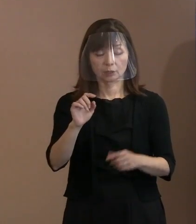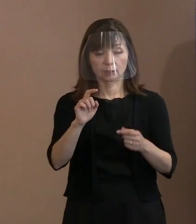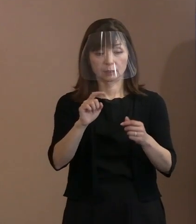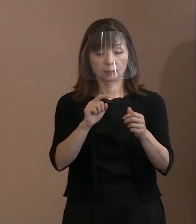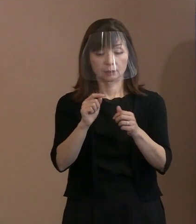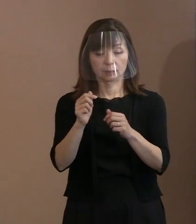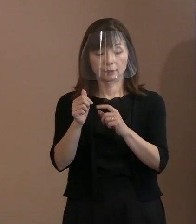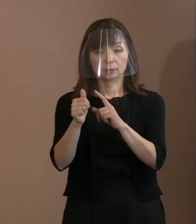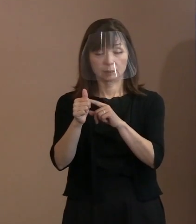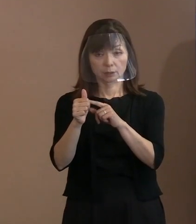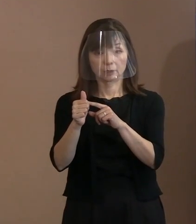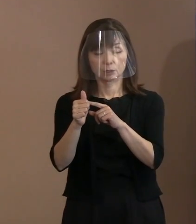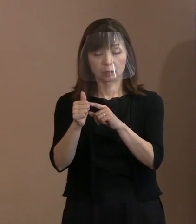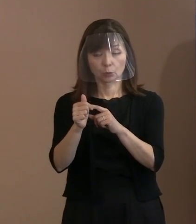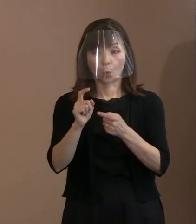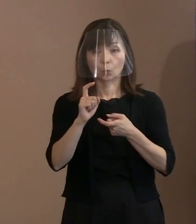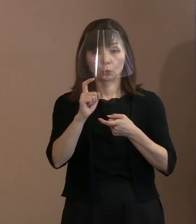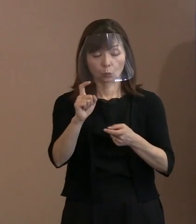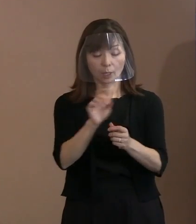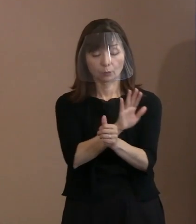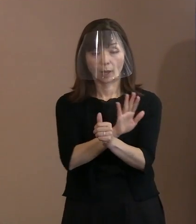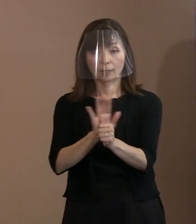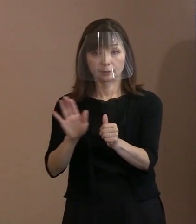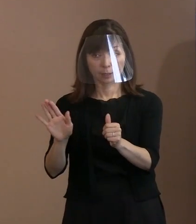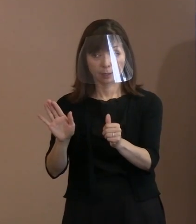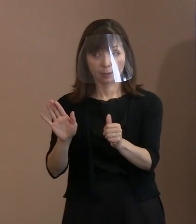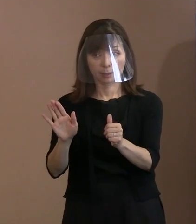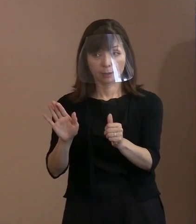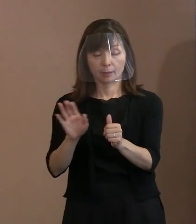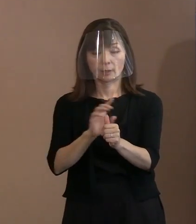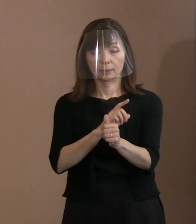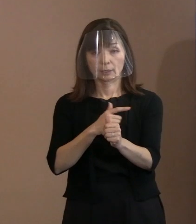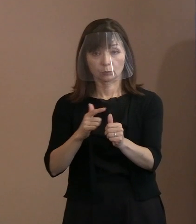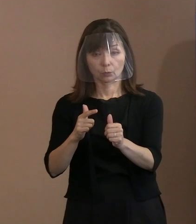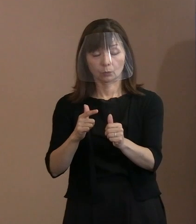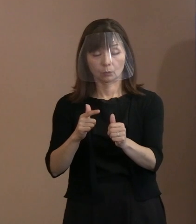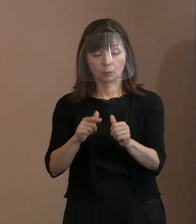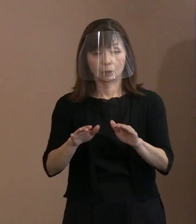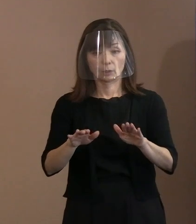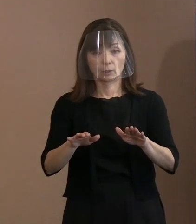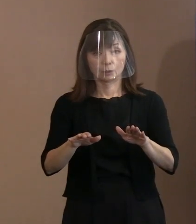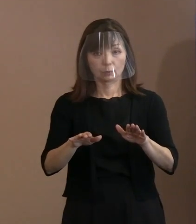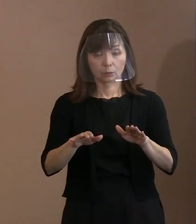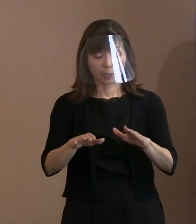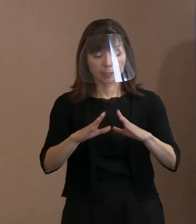そういったことを仮にも平和宣言ですし､